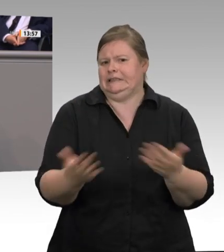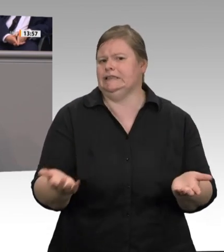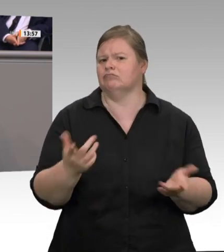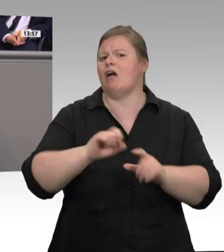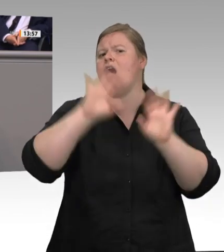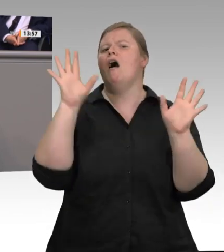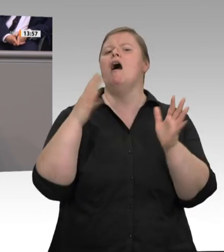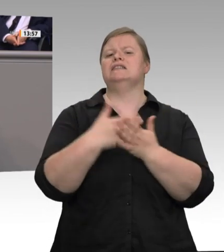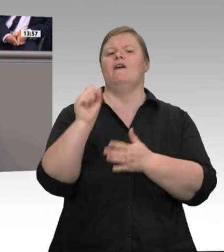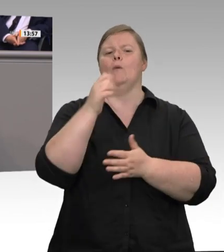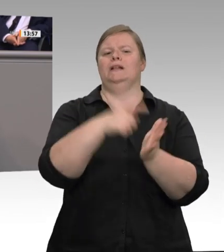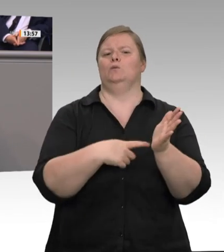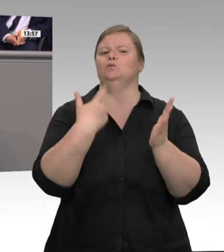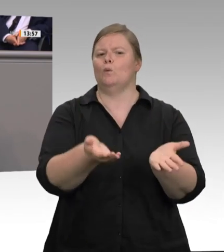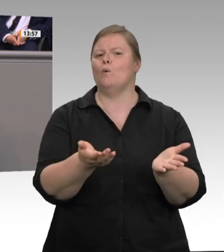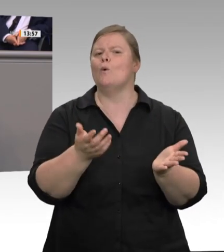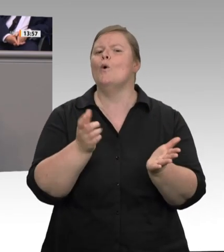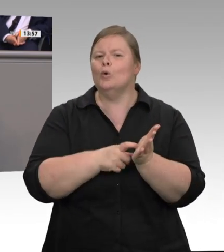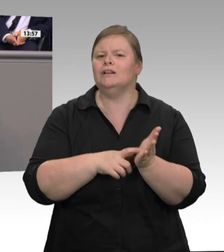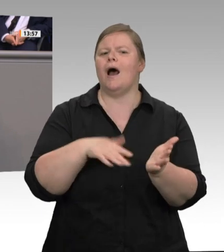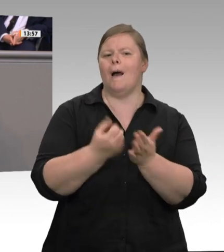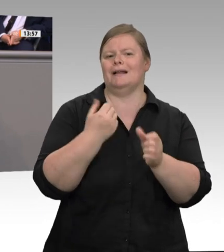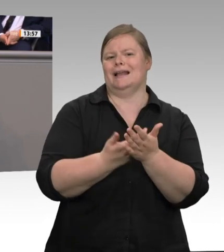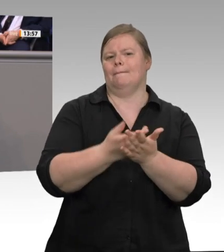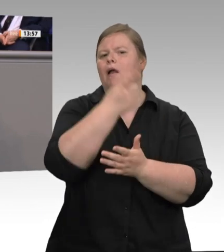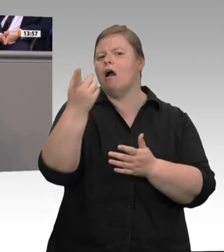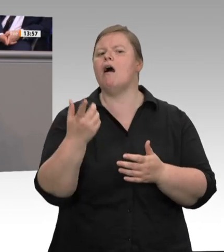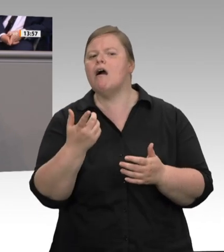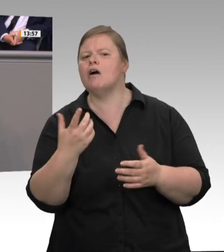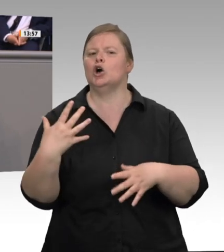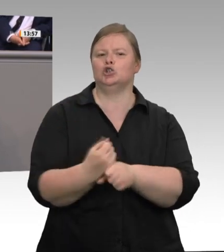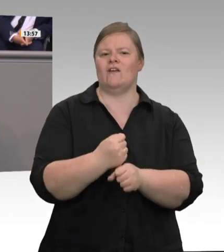in NordrheinWestfalen als auch bundesweit sind Mitbestimmung und Tarifverträge im